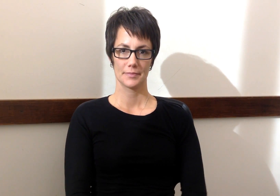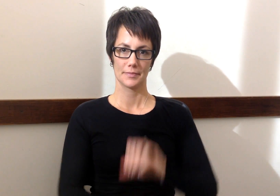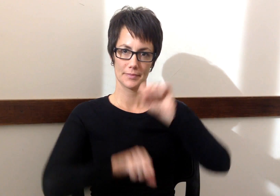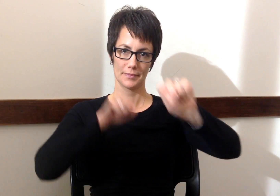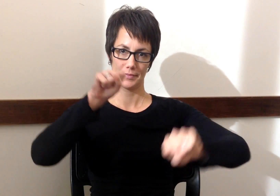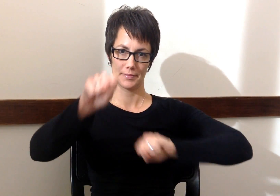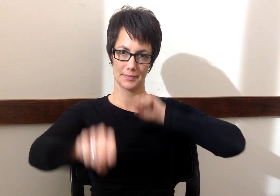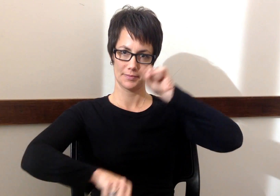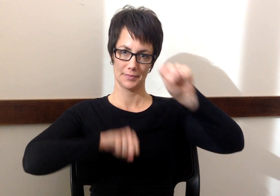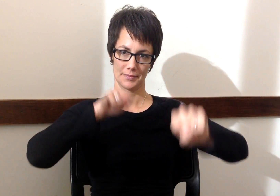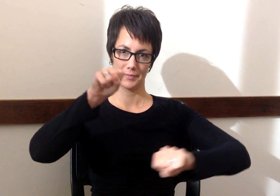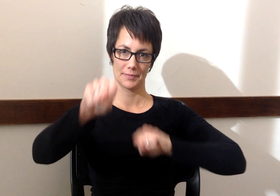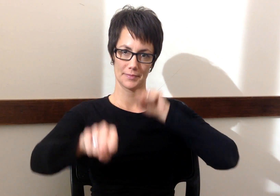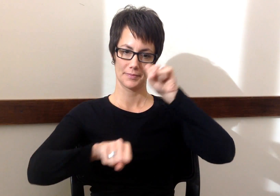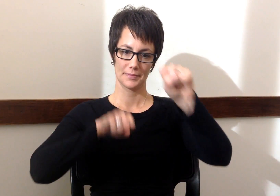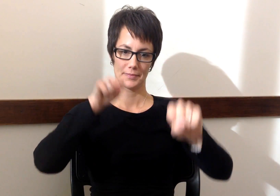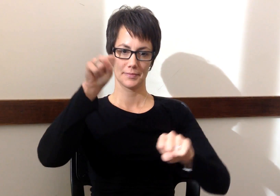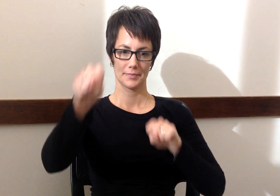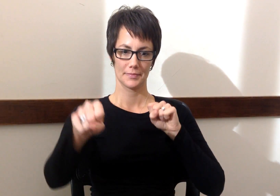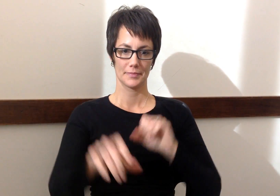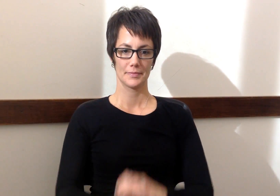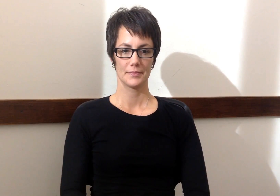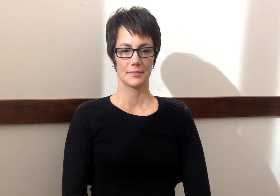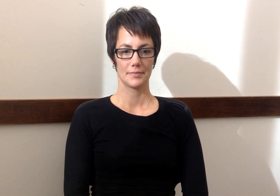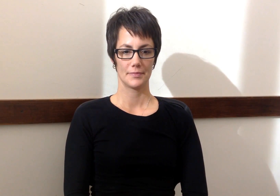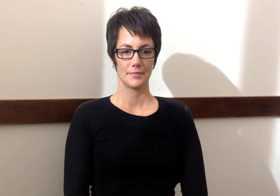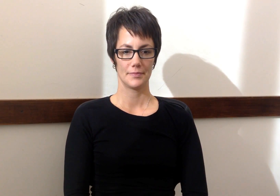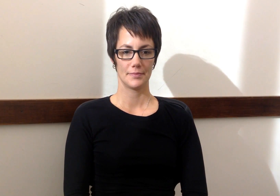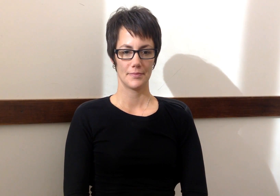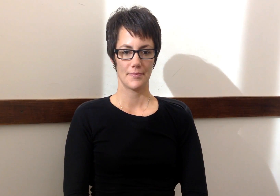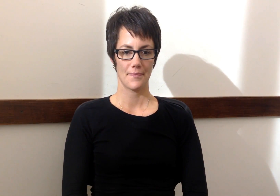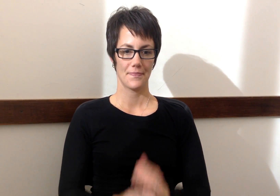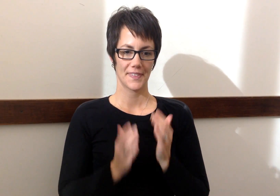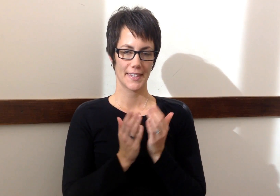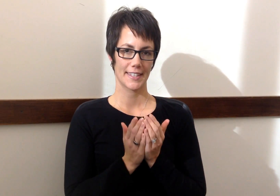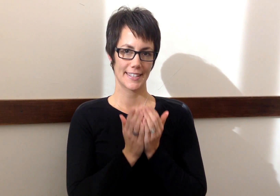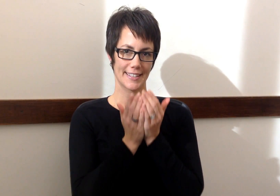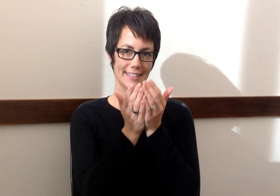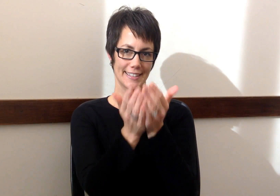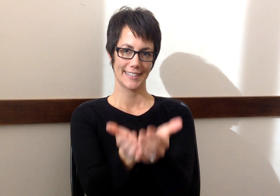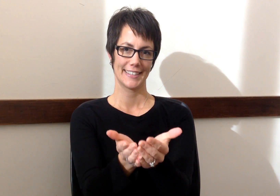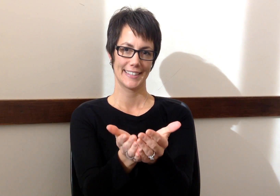Bicicleta - Bicycle Barco - Boat